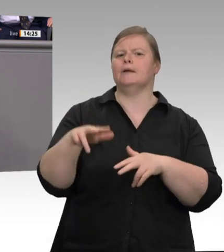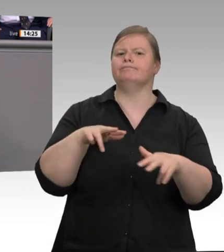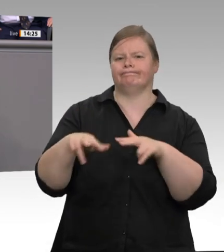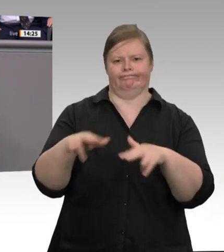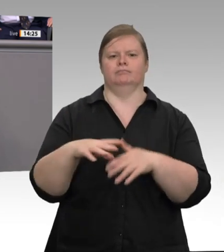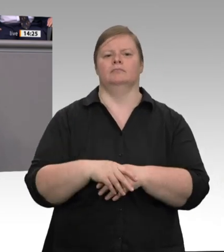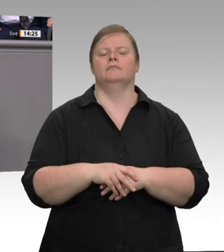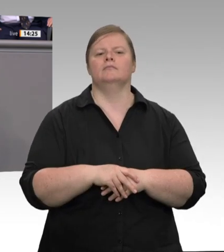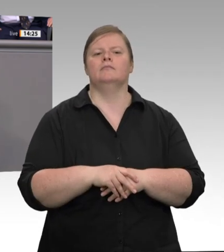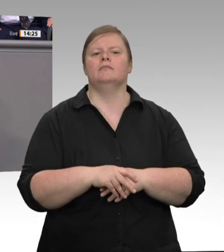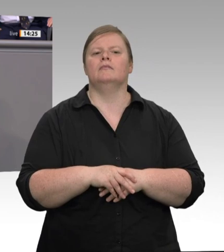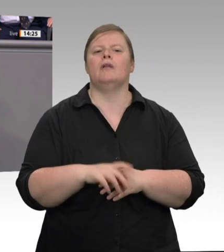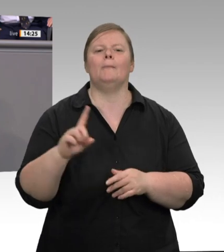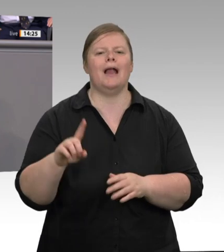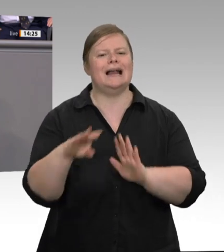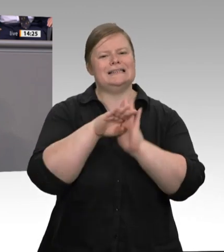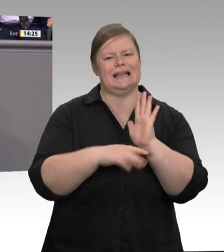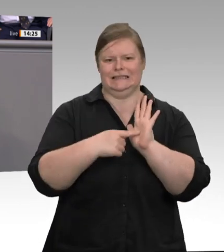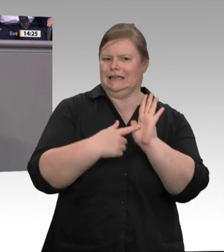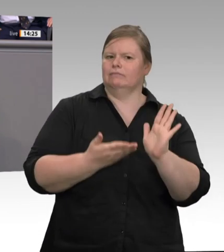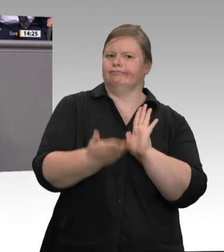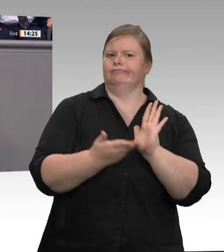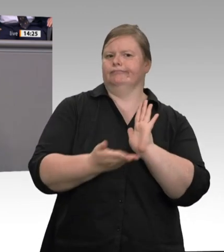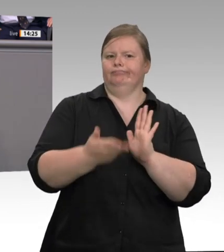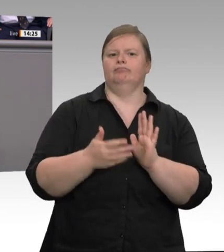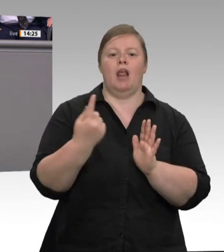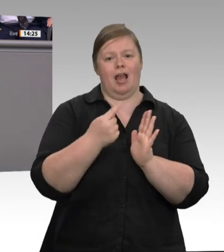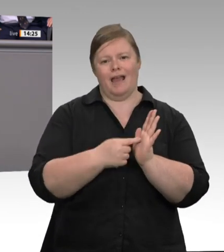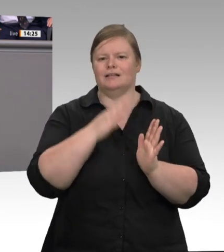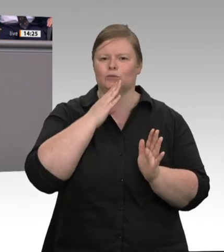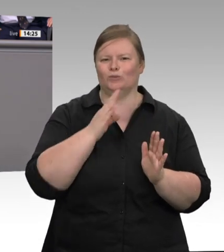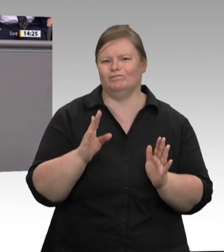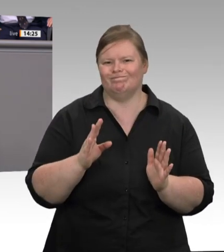Wohnung. Zweitens. Stellen Sie nicht Werkverträge mit Arbeitnehmerüberlassung auf eine Stufe!